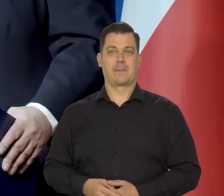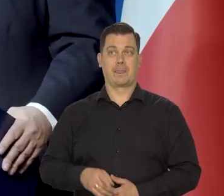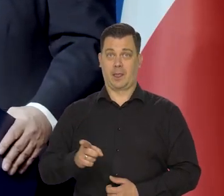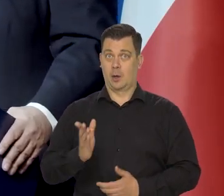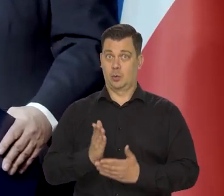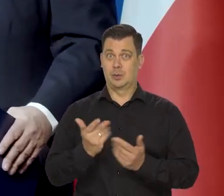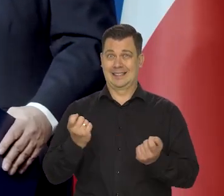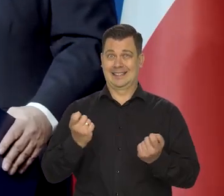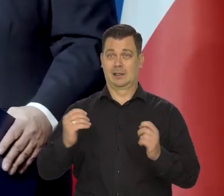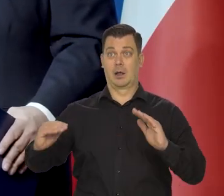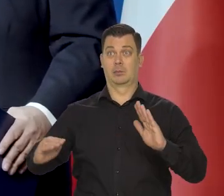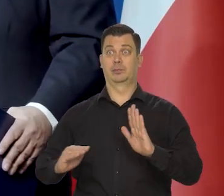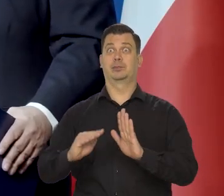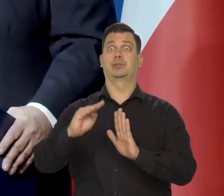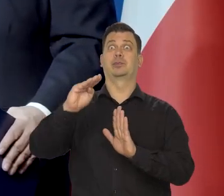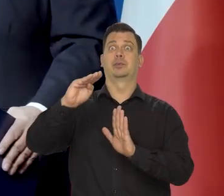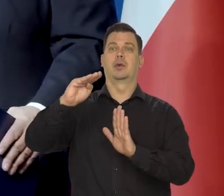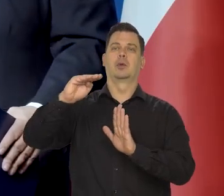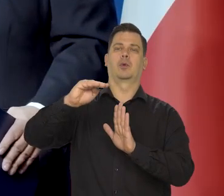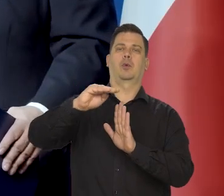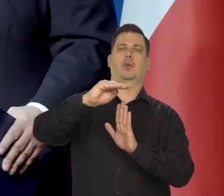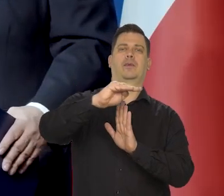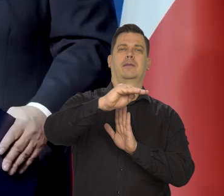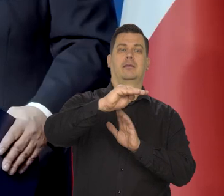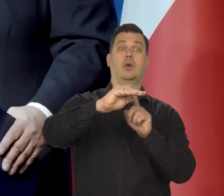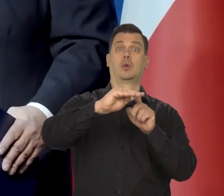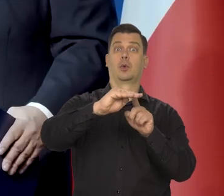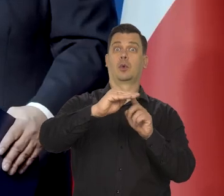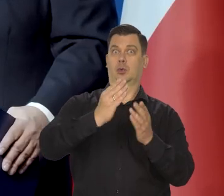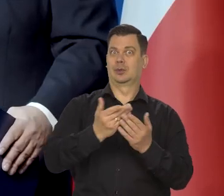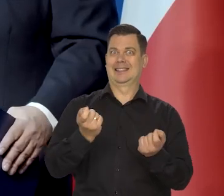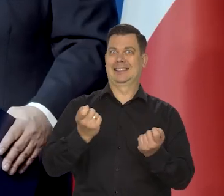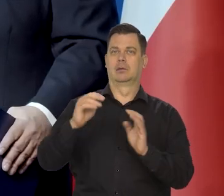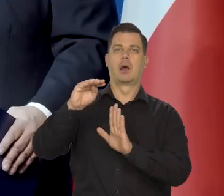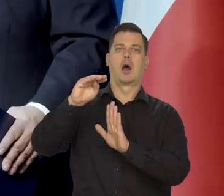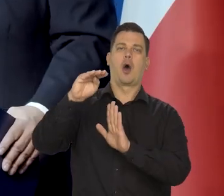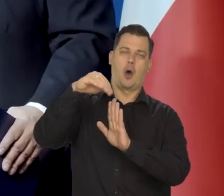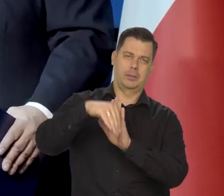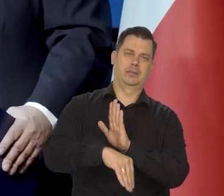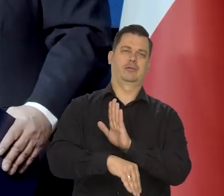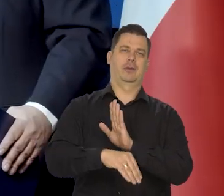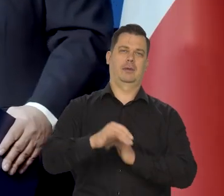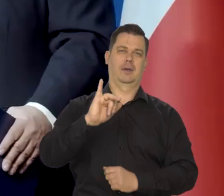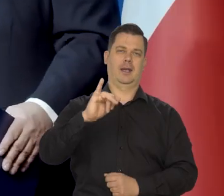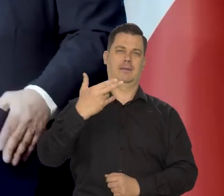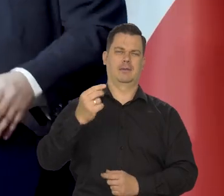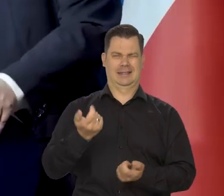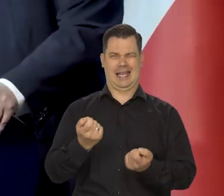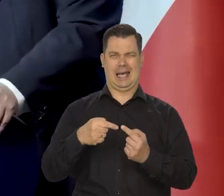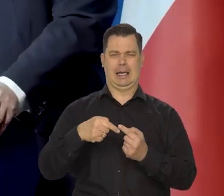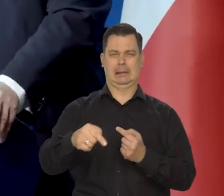Zbliżamy się do tego punktu przegięcia drugiego, kiedy będzie gwałtowny spadek inflacji w dół.